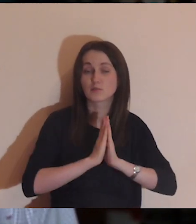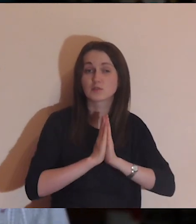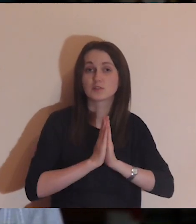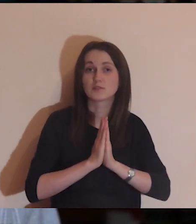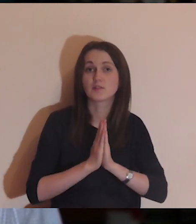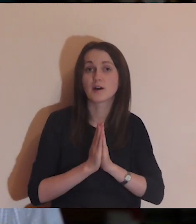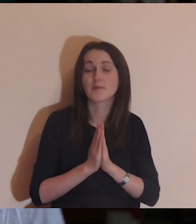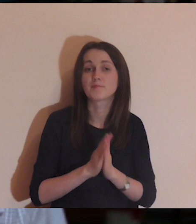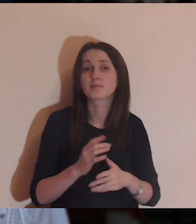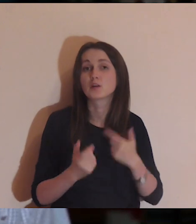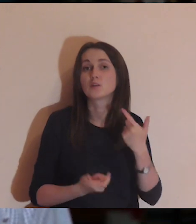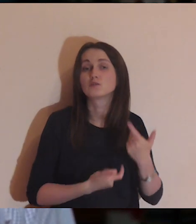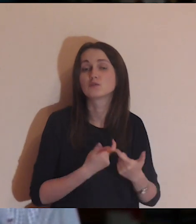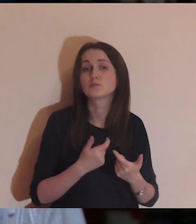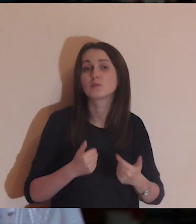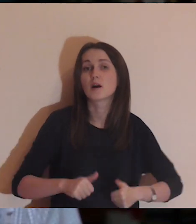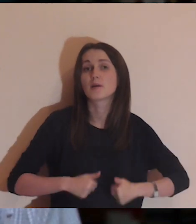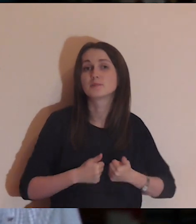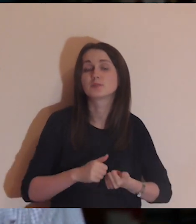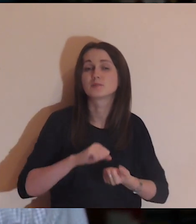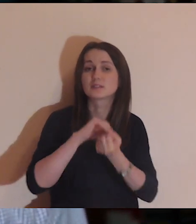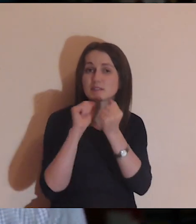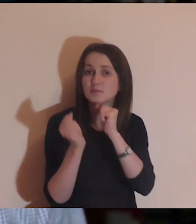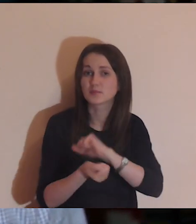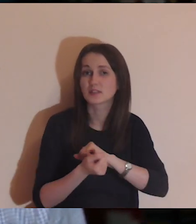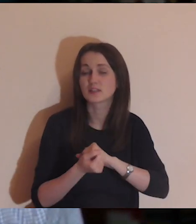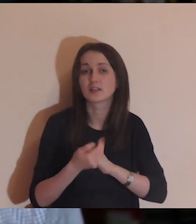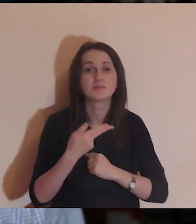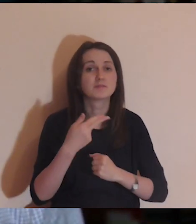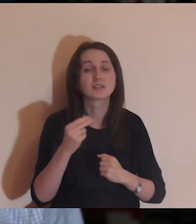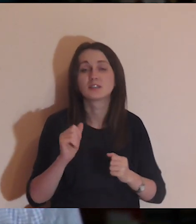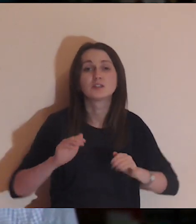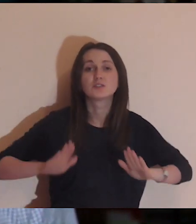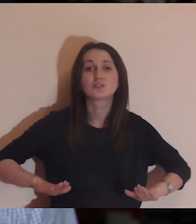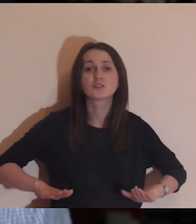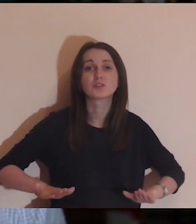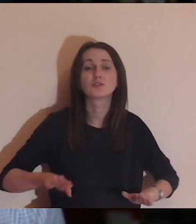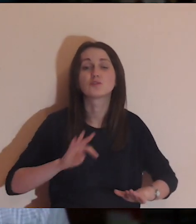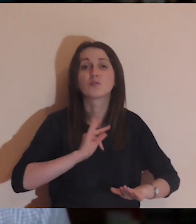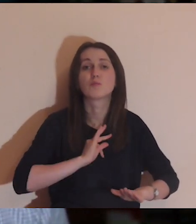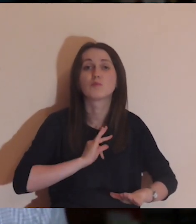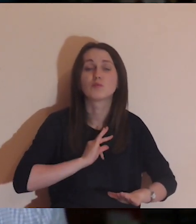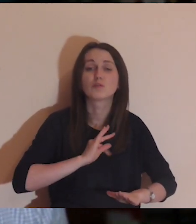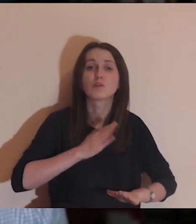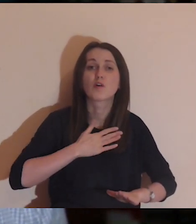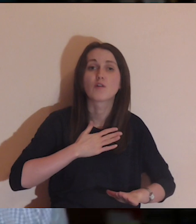z takiego siedzenia we własnym dworku, w którym być może jest dobrze,